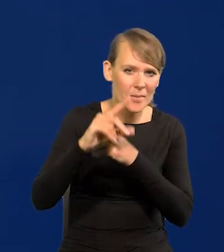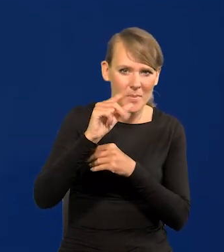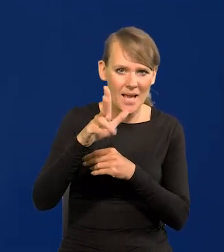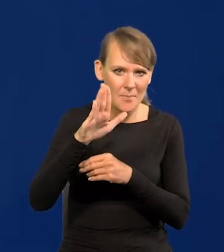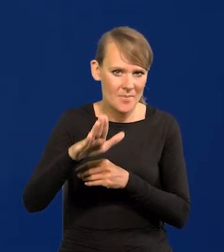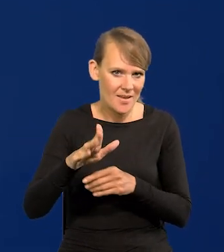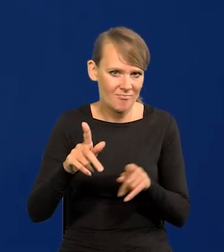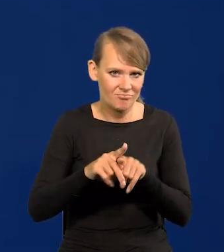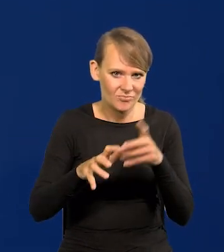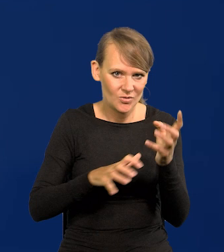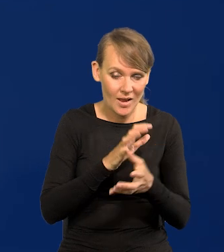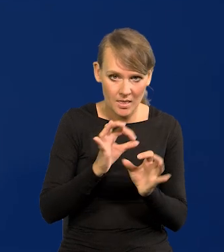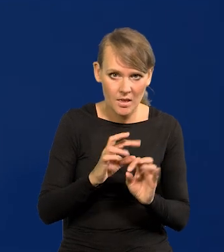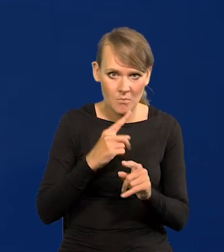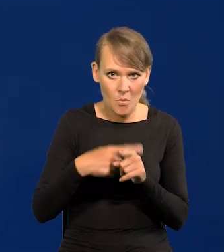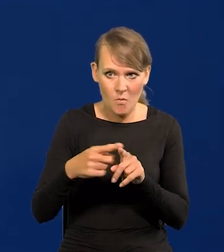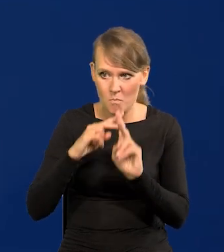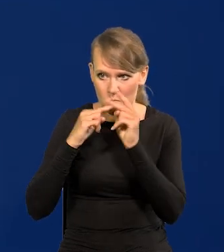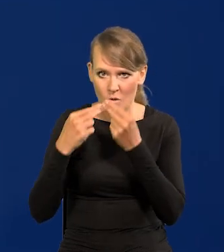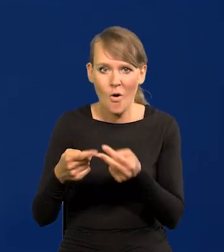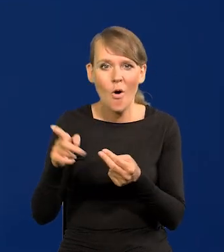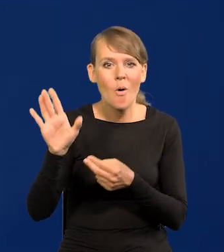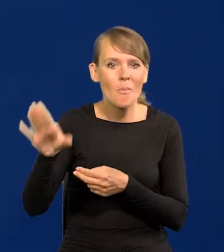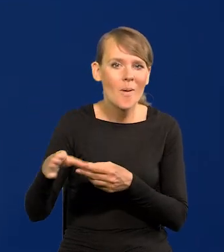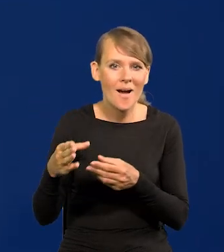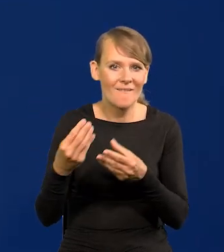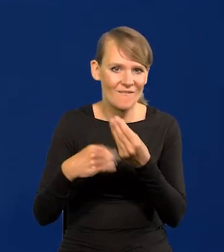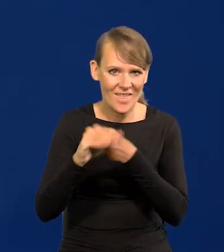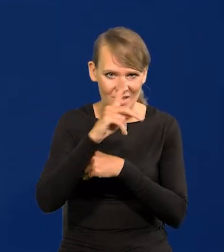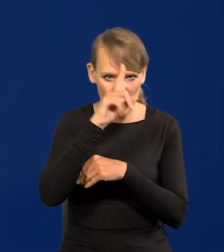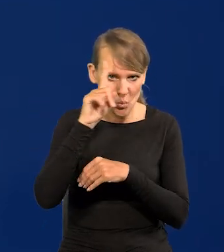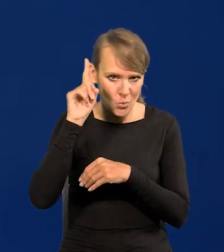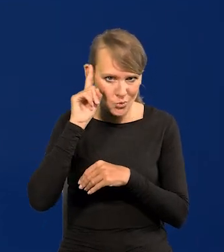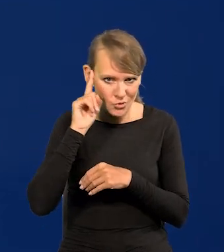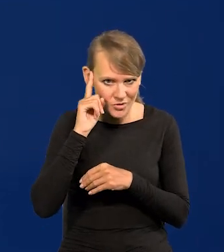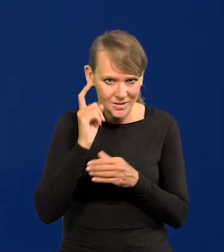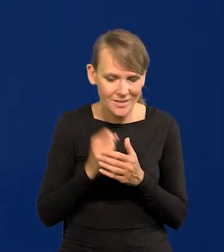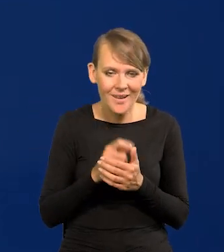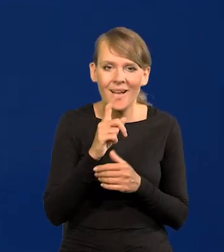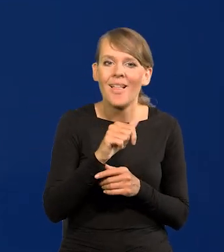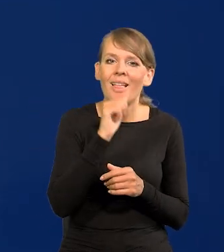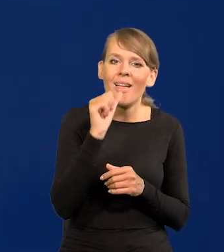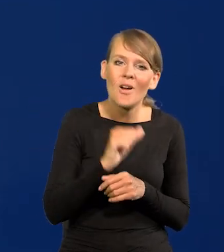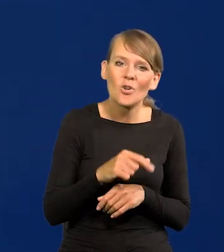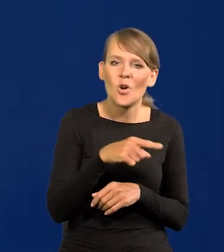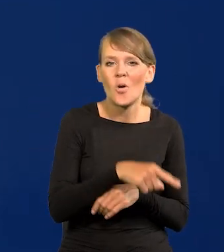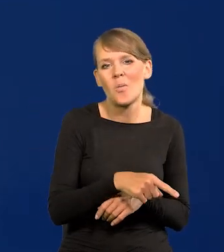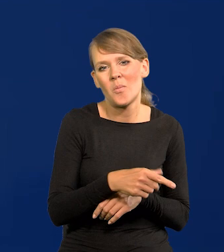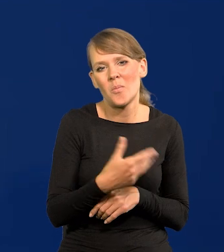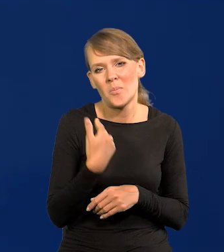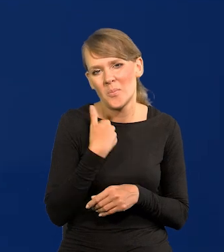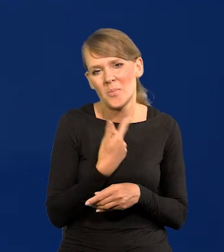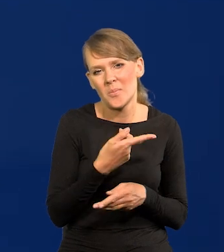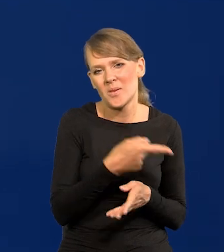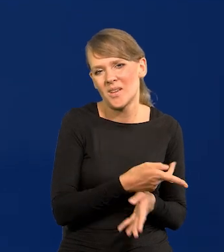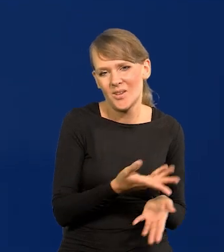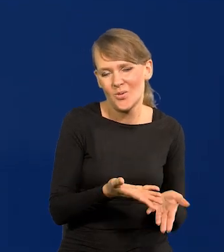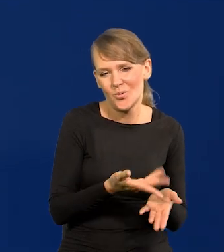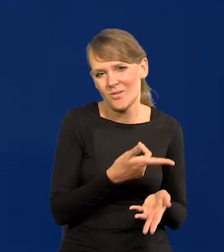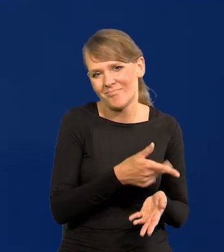tak jak teraz zaczyna być z powrotem, bo miały największy potencjał ludnościowy, a Europa była prowincją, zakątkiem.